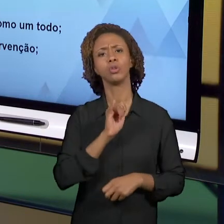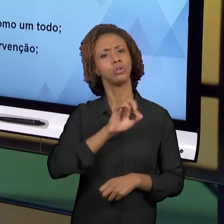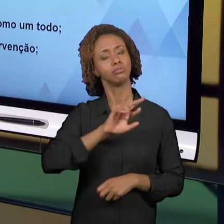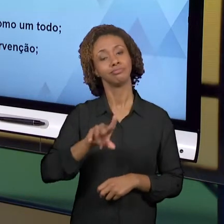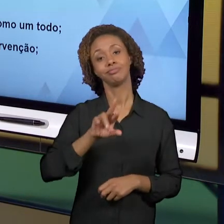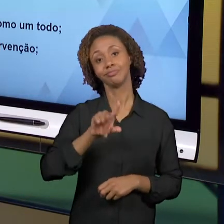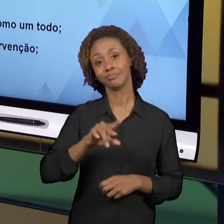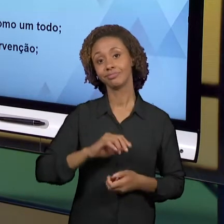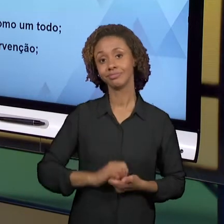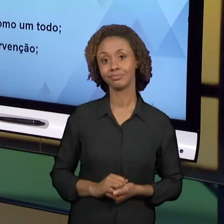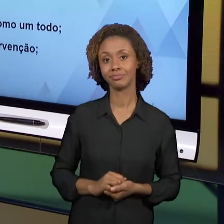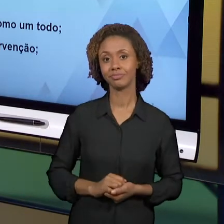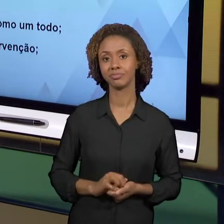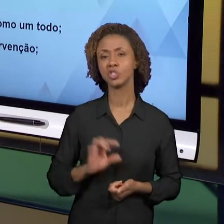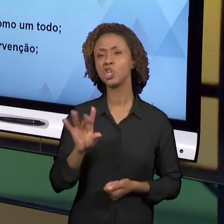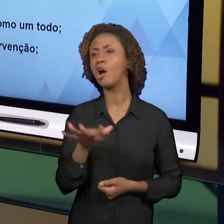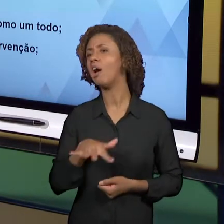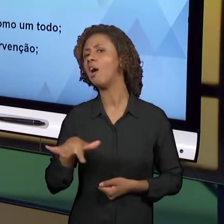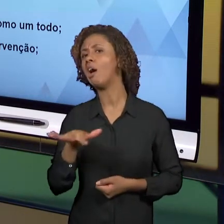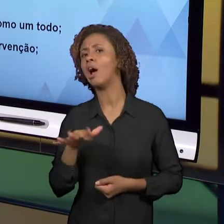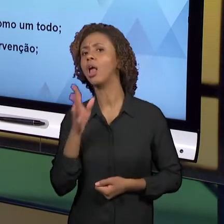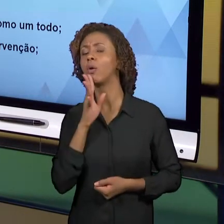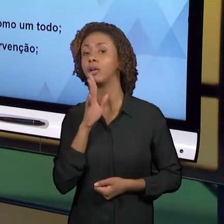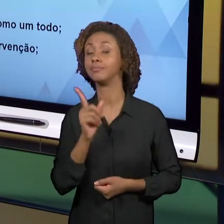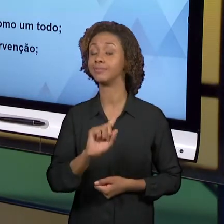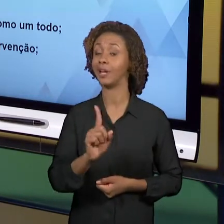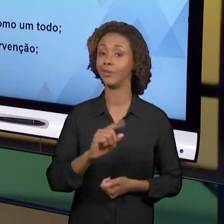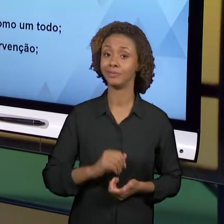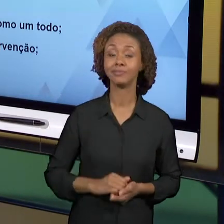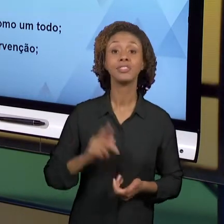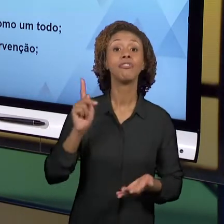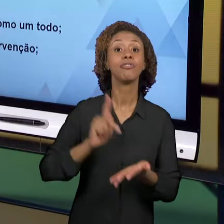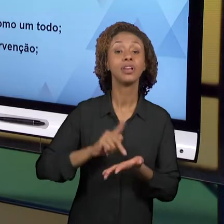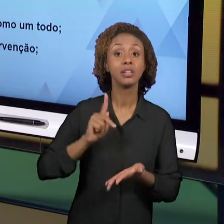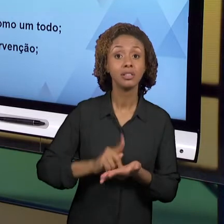A FORMA COMO EU ME PORTO, A FORMA COMO EU ME